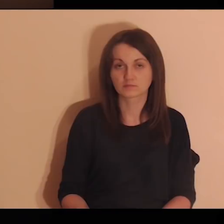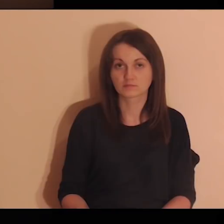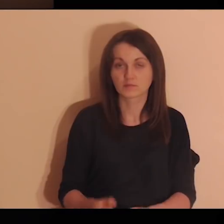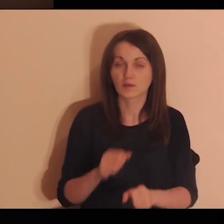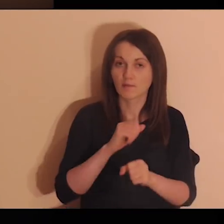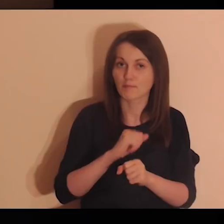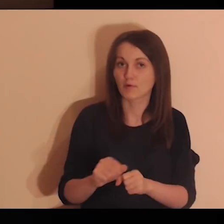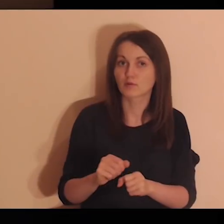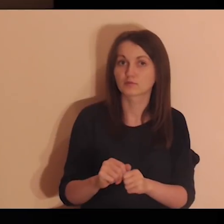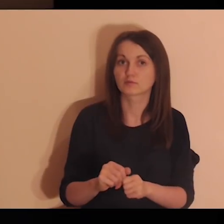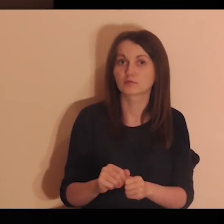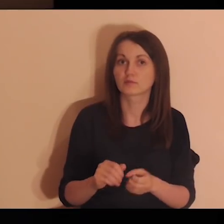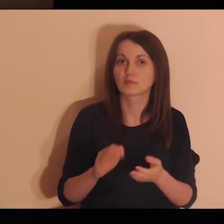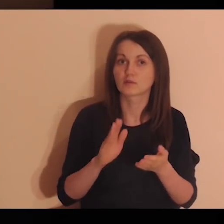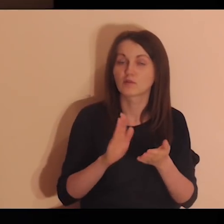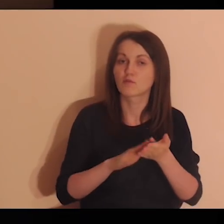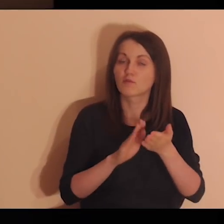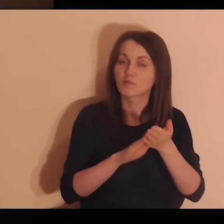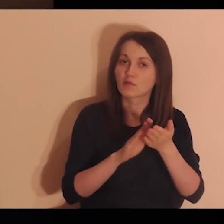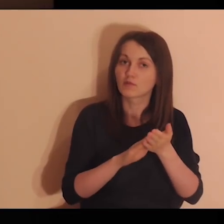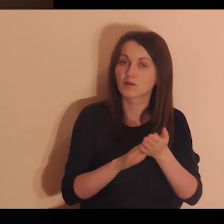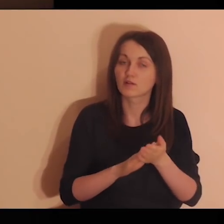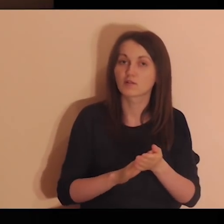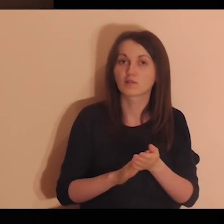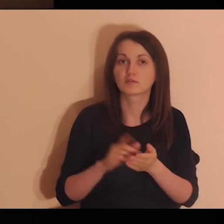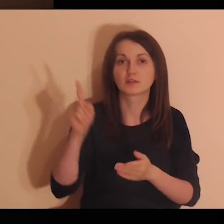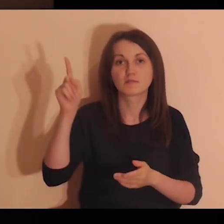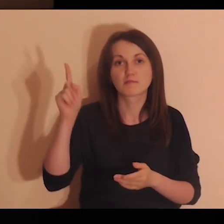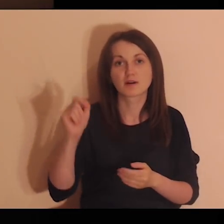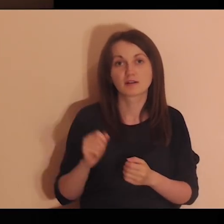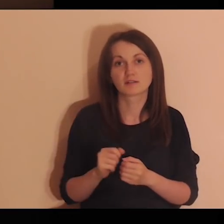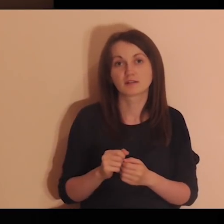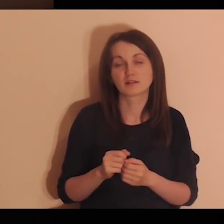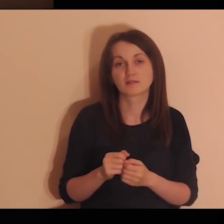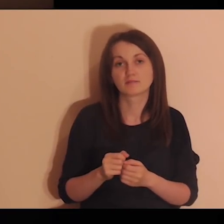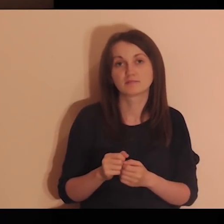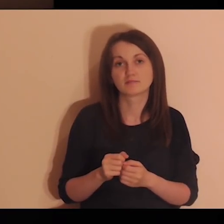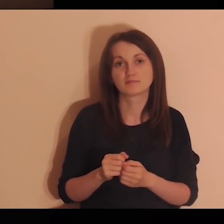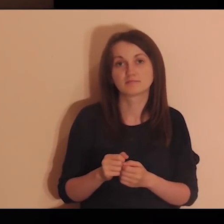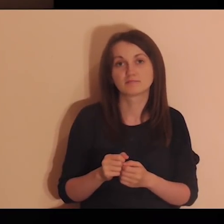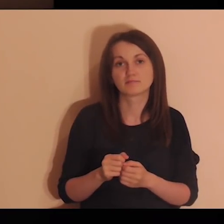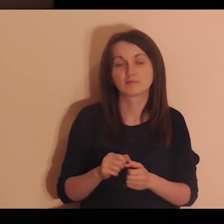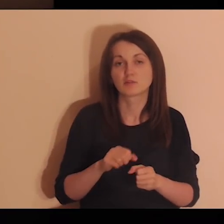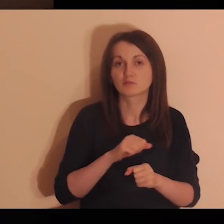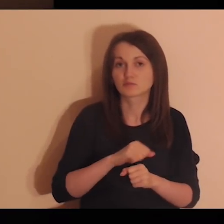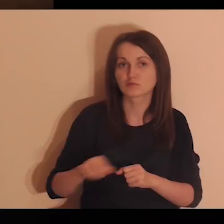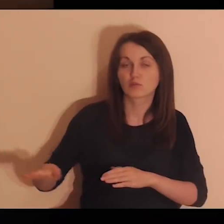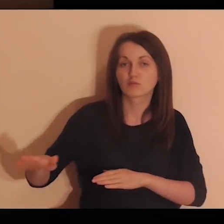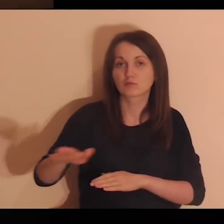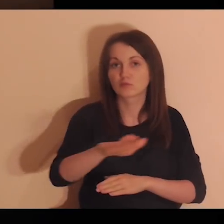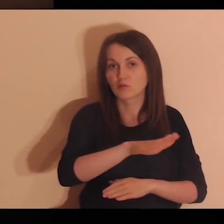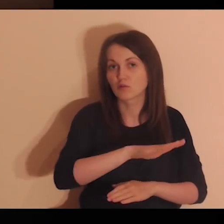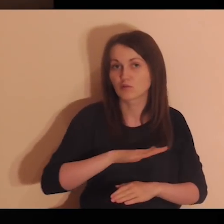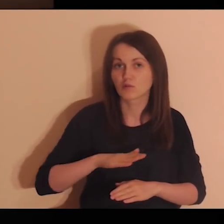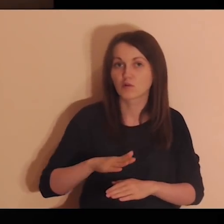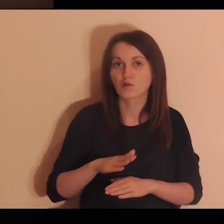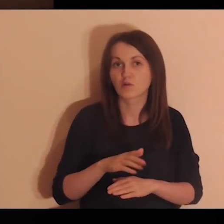Bądź, Panie, uwielbiony za to, że są wokół mnie osoby, dla których jestem ważny,